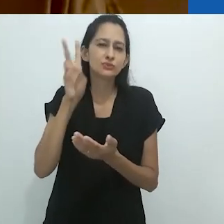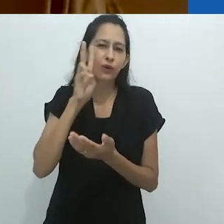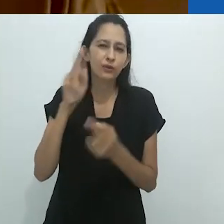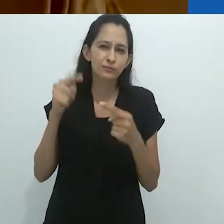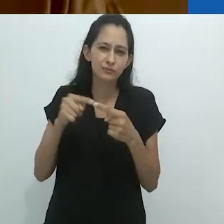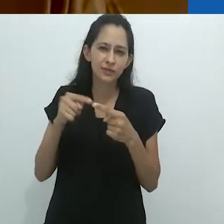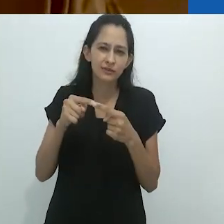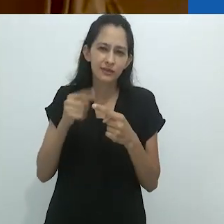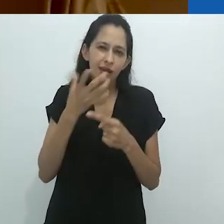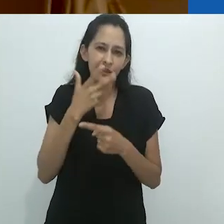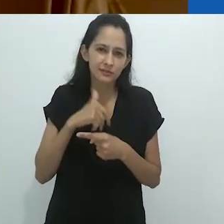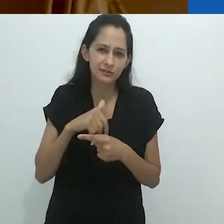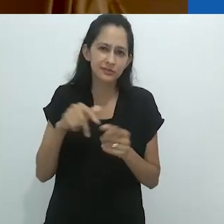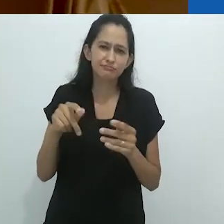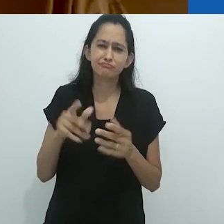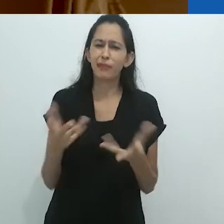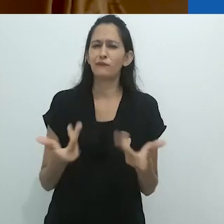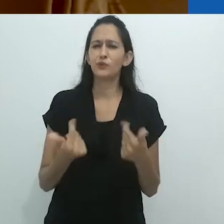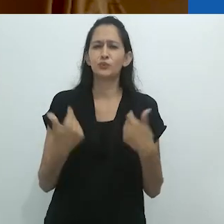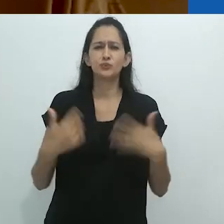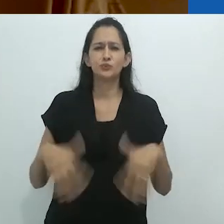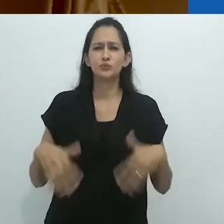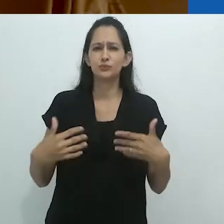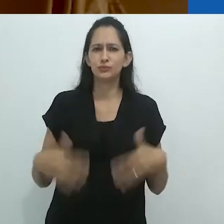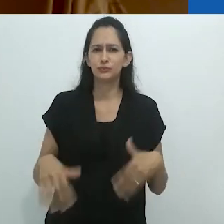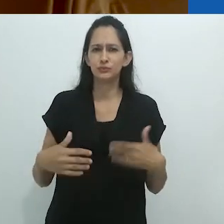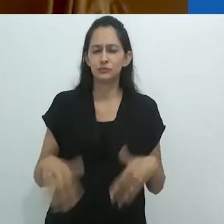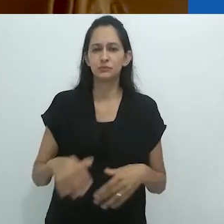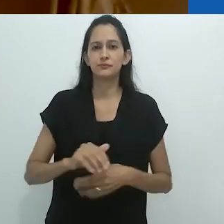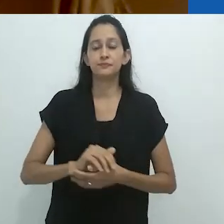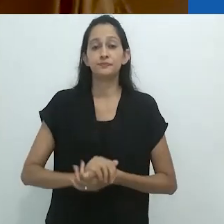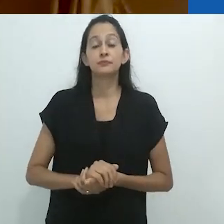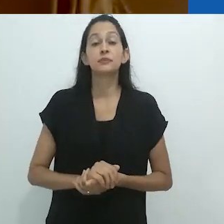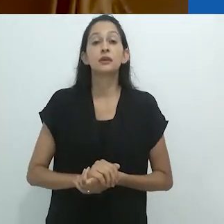Benjamin. Estas histórias de rádio para crianças.